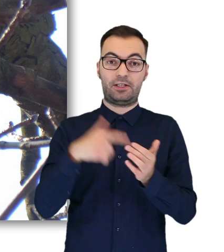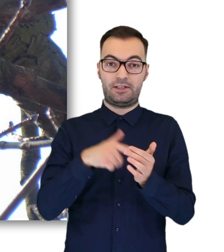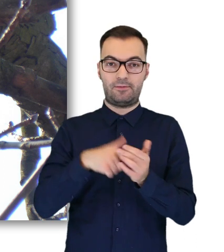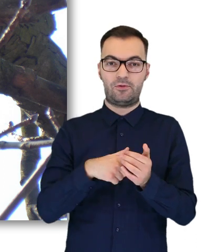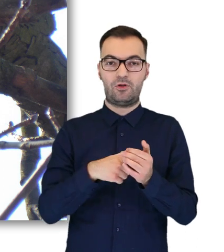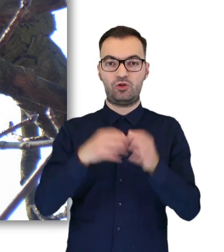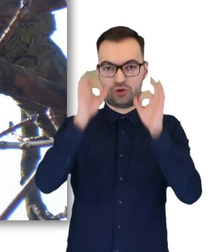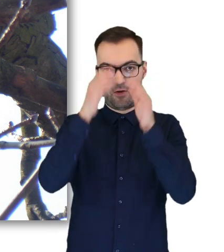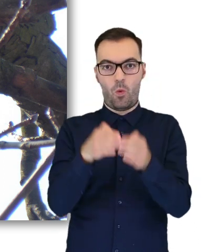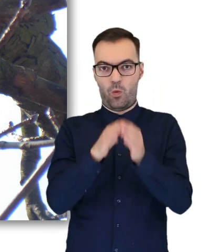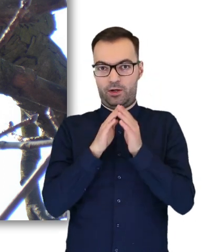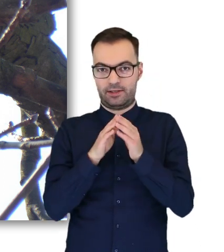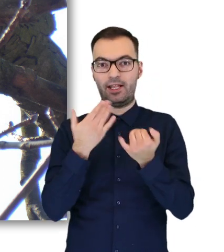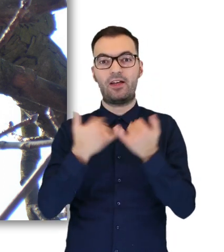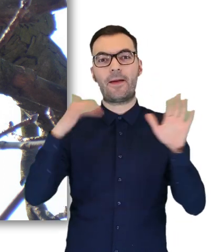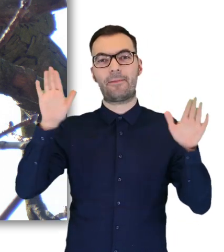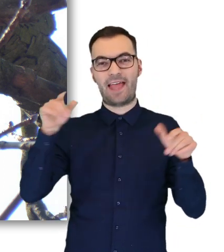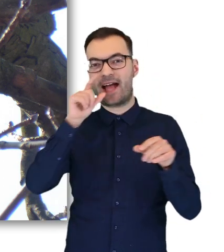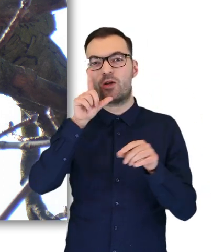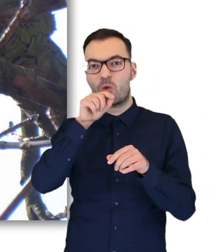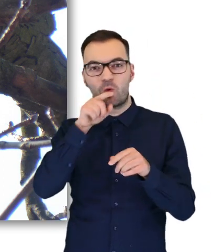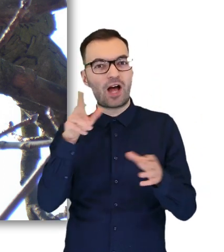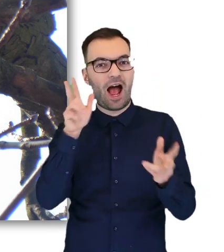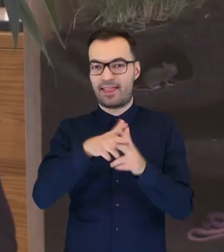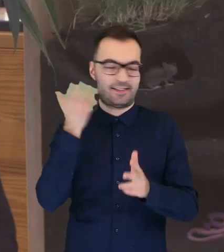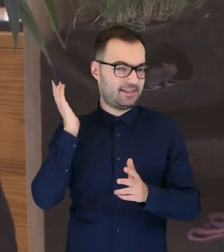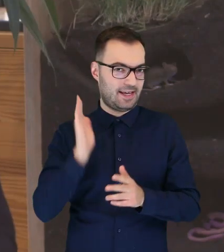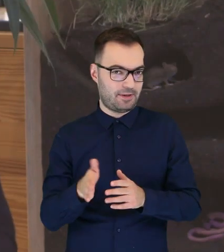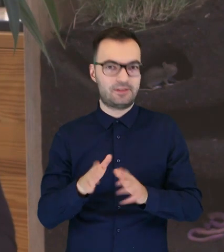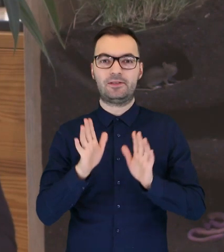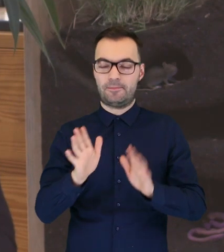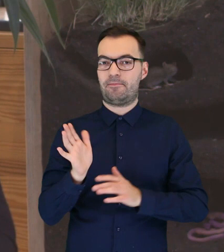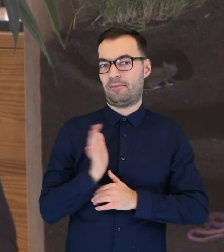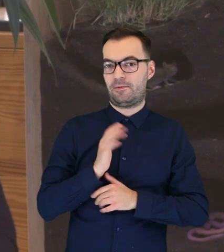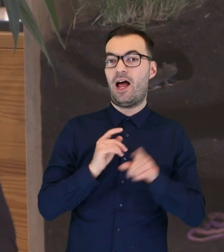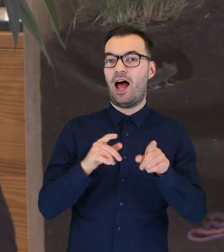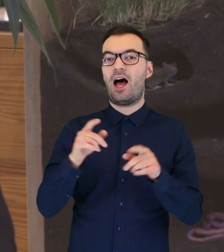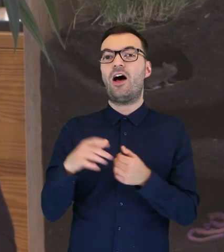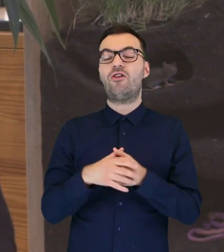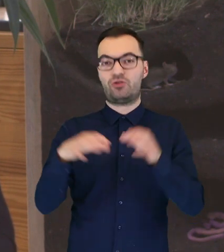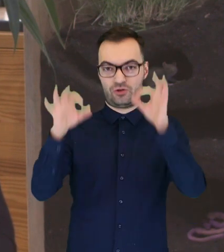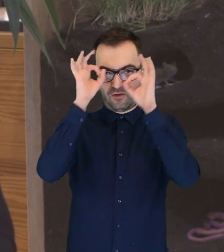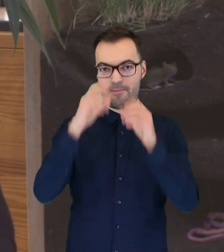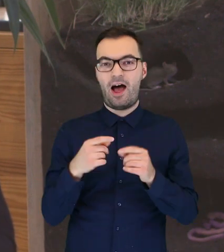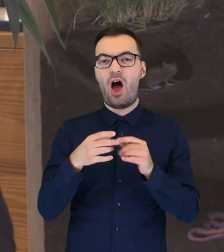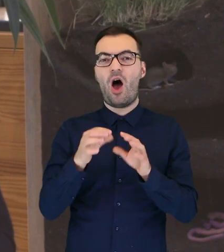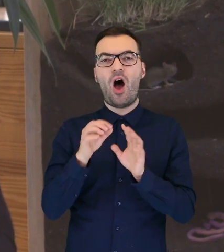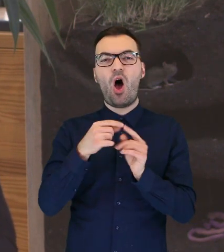będzie już w ukryciu, więc krukowate nie będą jej atakować, a dzięki temu, że jest wyposażona w ostre szpony,